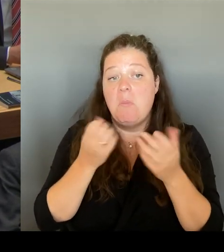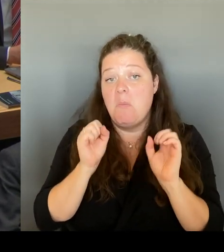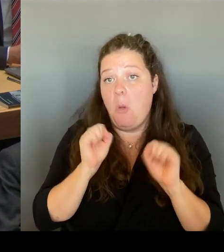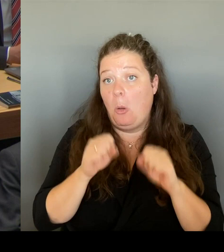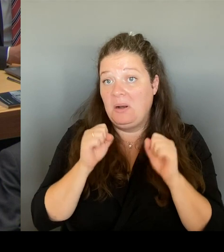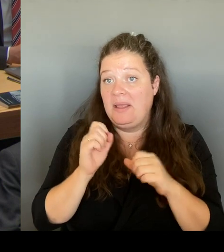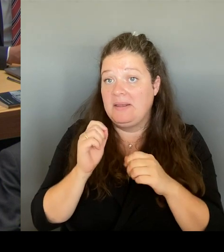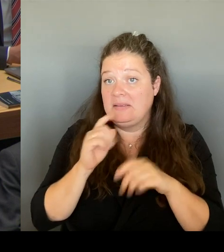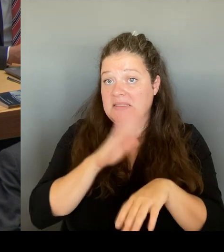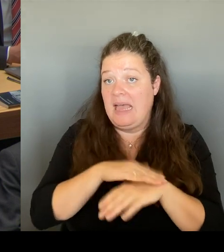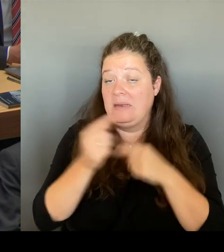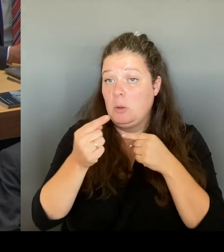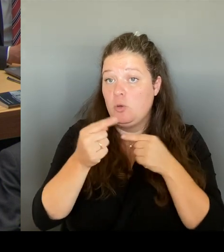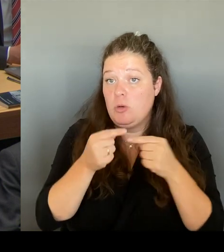Wir haben uns natürlich auch